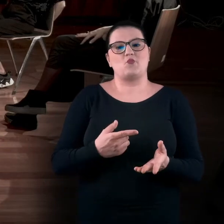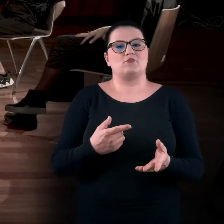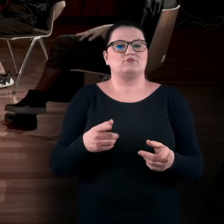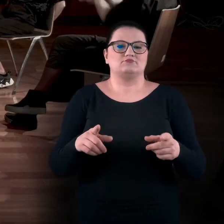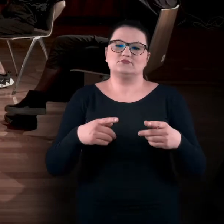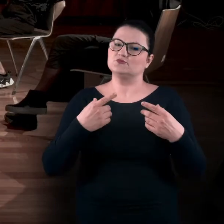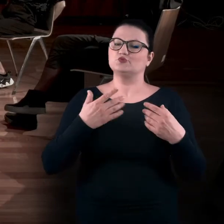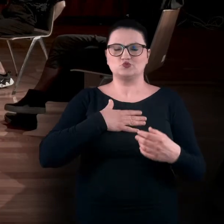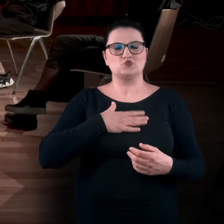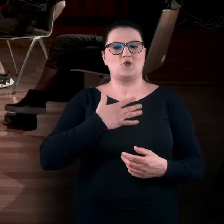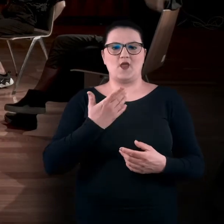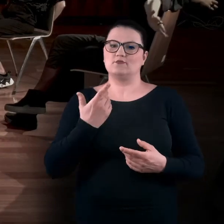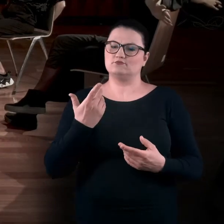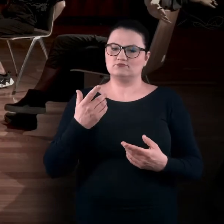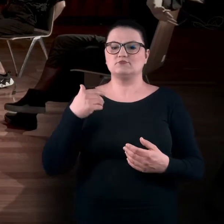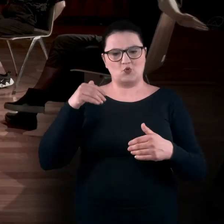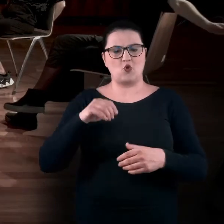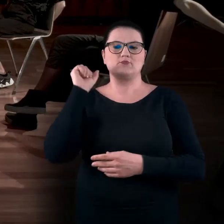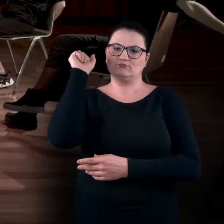Tak, żebyście mogli wykonać skłon,